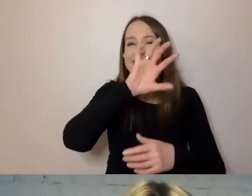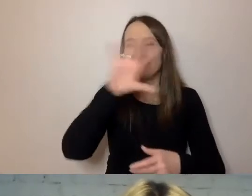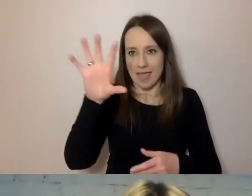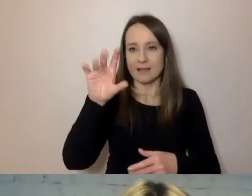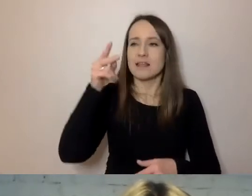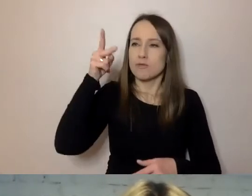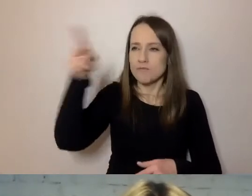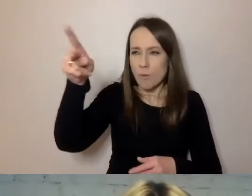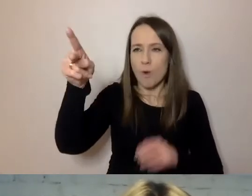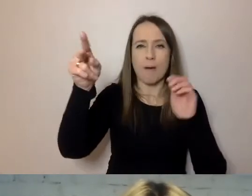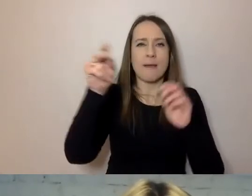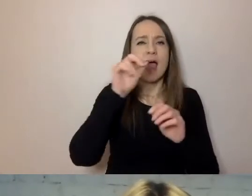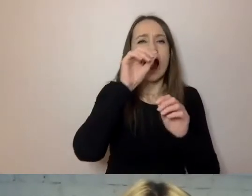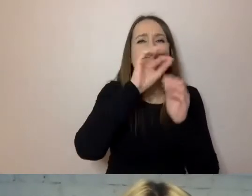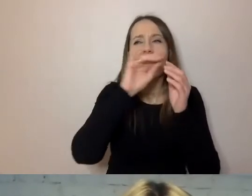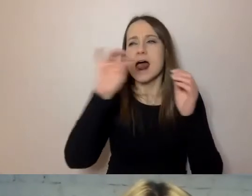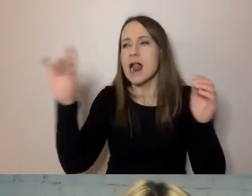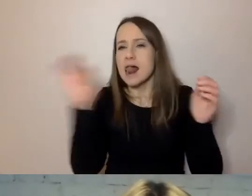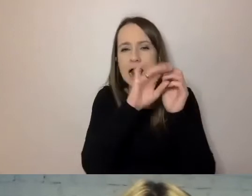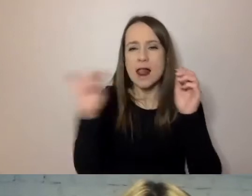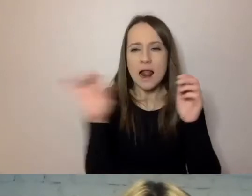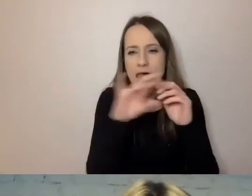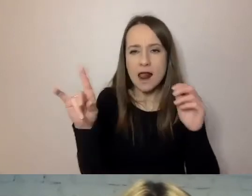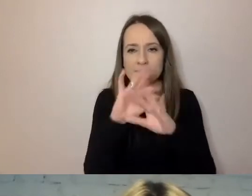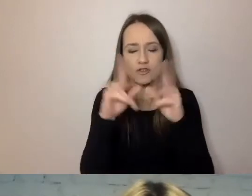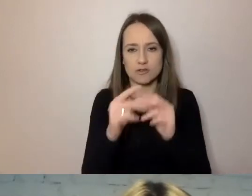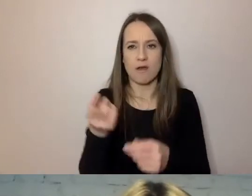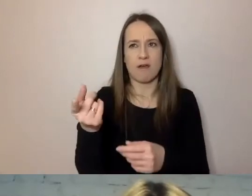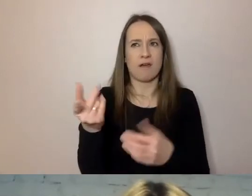tylko w punktach, to będzie miał coś w rodzaju listy kontrolnej.